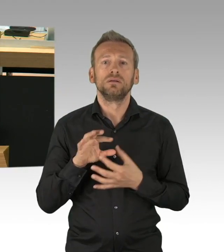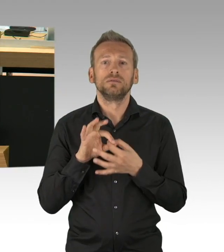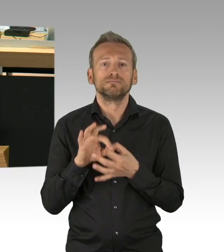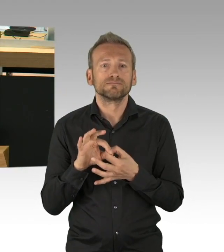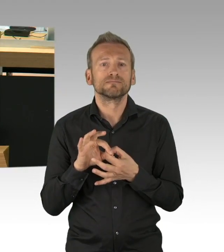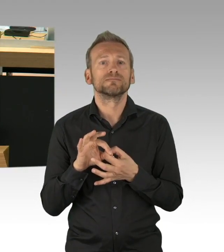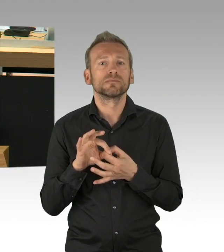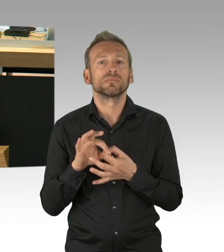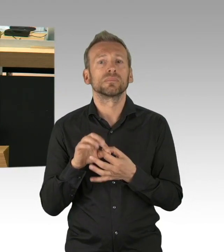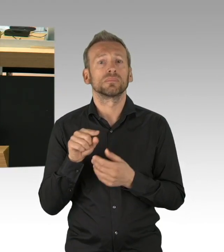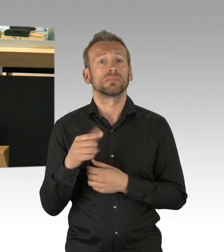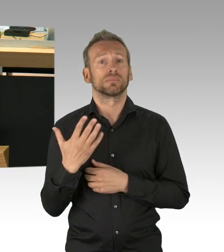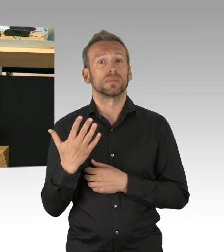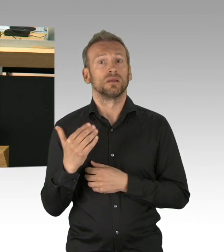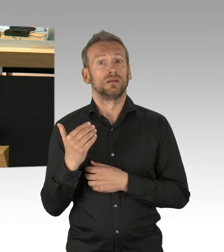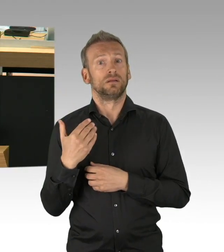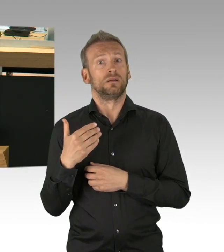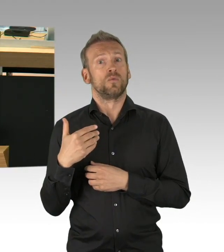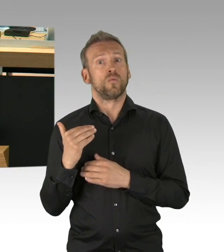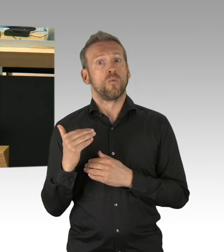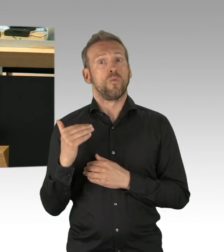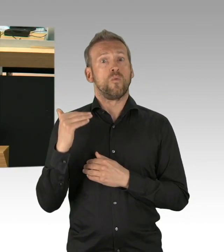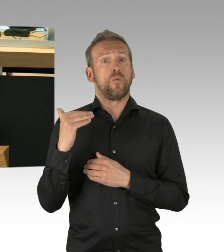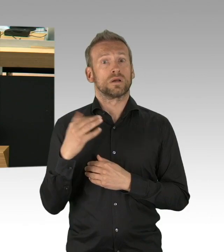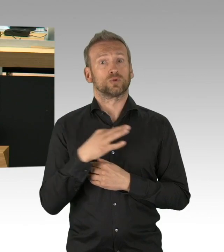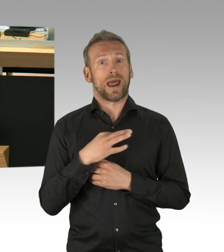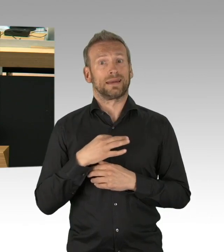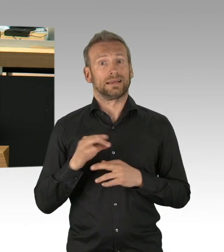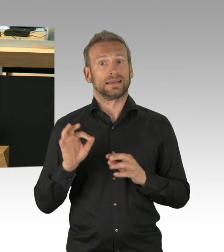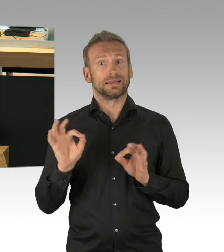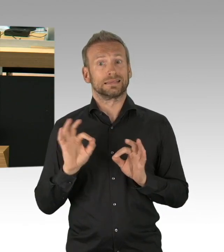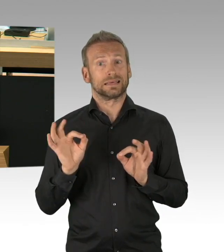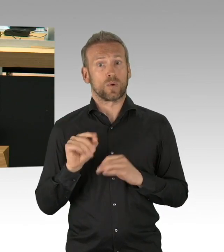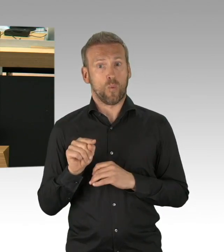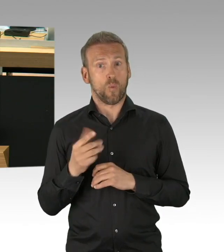mit seinen die verfassungsgemäßen Freiheitsrechte einschränkenden Maßnahmen ist dann unverhältnismäßig,